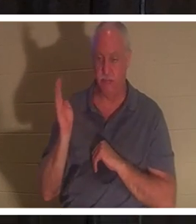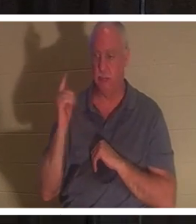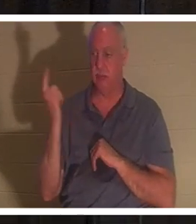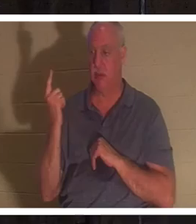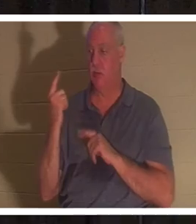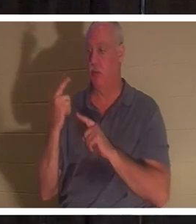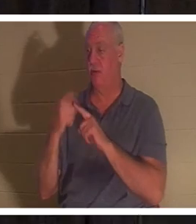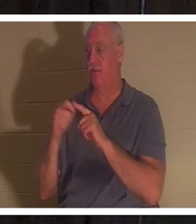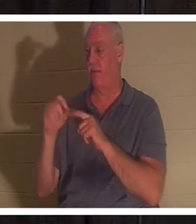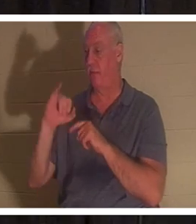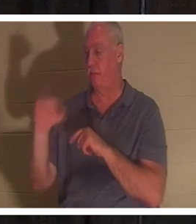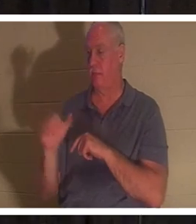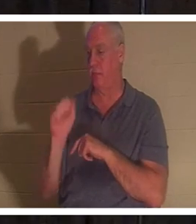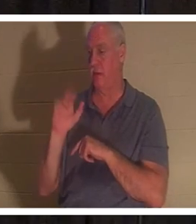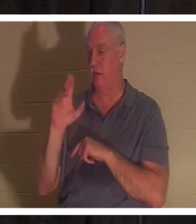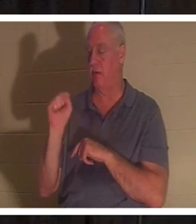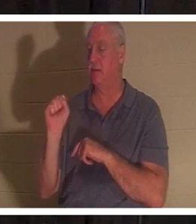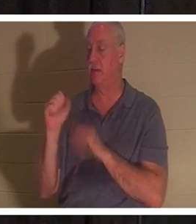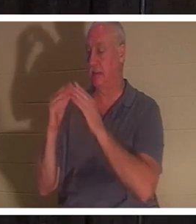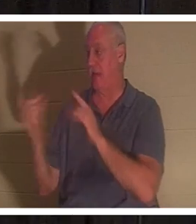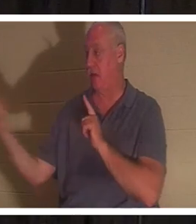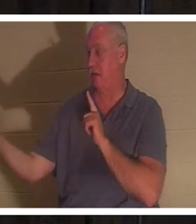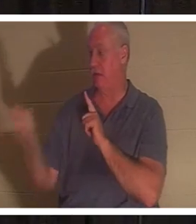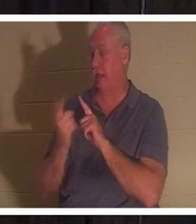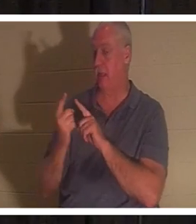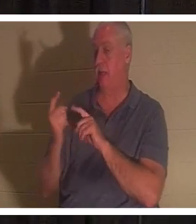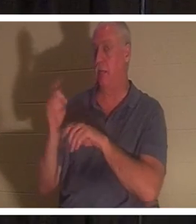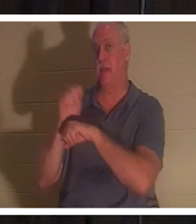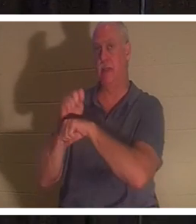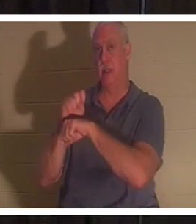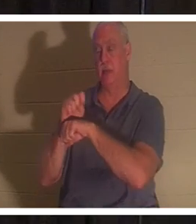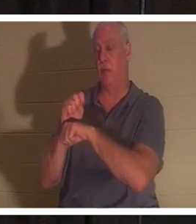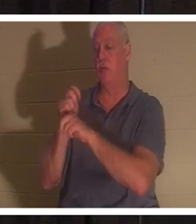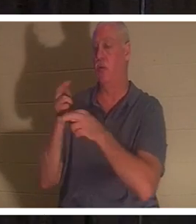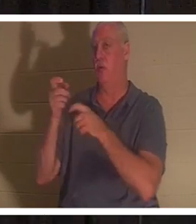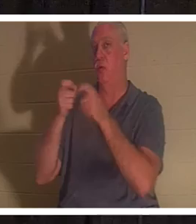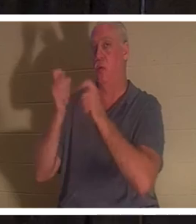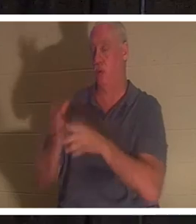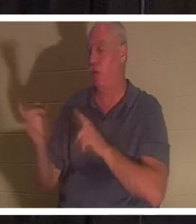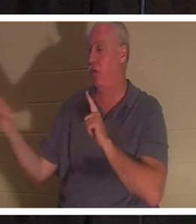. 49절 . 누가복음 8장 49절은 이렇게 말합니다